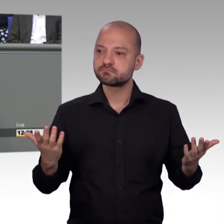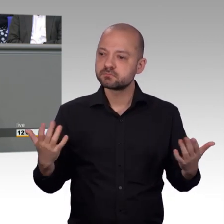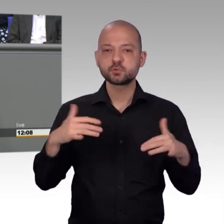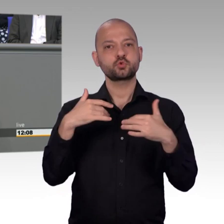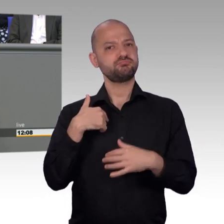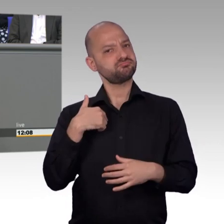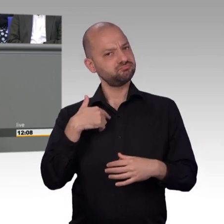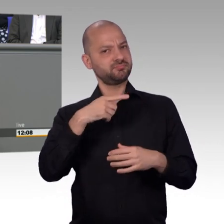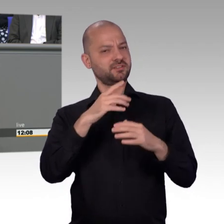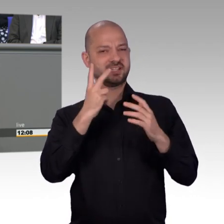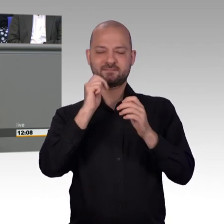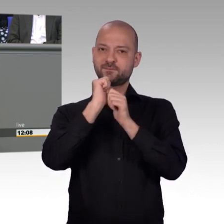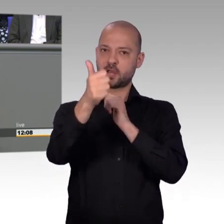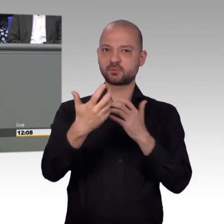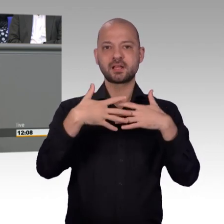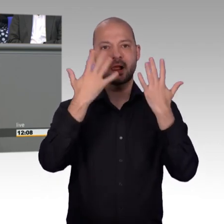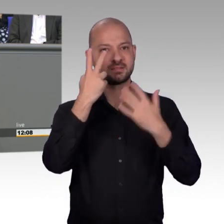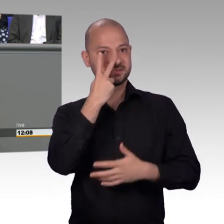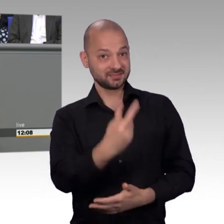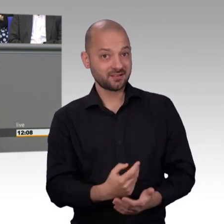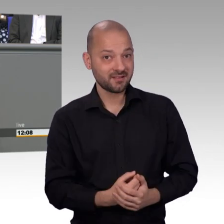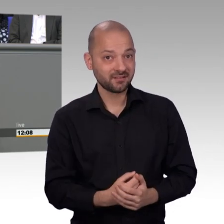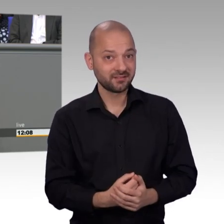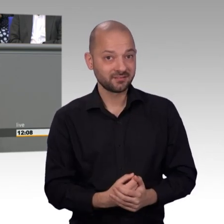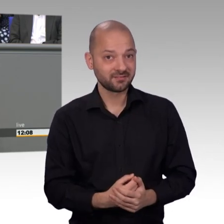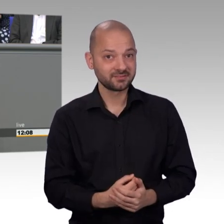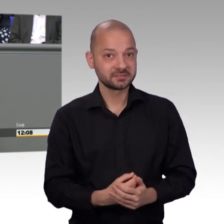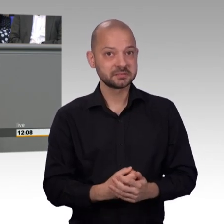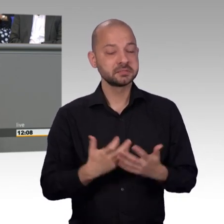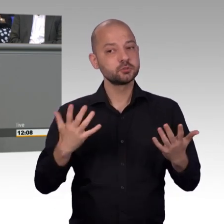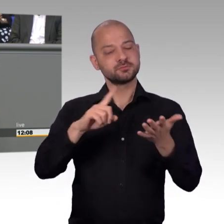ganz selten vor, dass ich jemand von der Linkspartei lobe, aber Sie haben Ihren Job gut gemacht. Ich möchte mich diesem Lob anschließen,